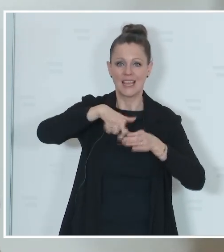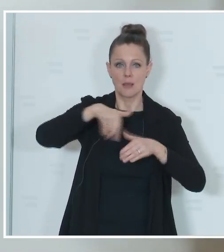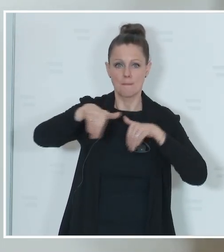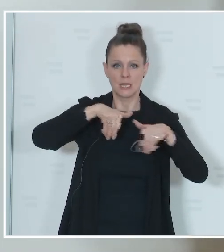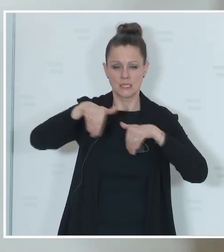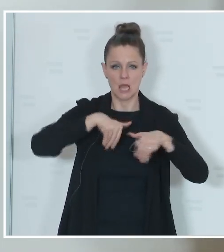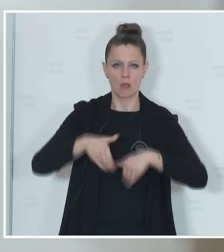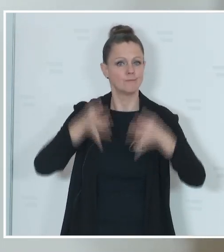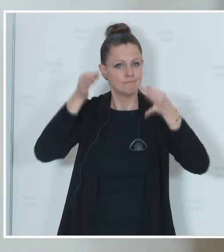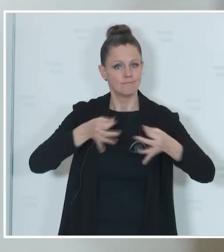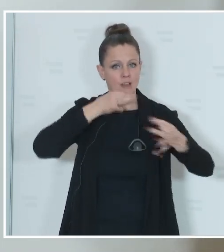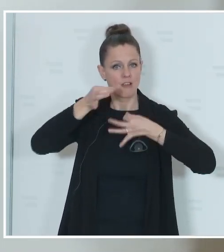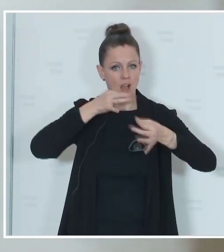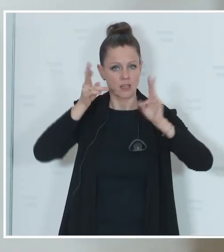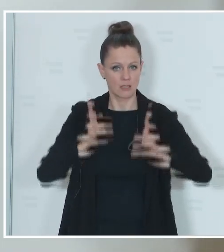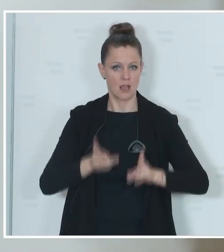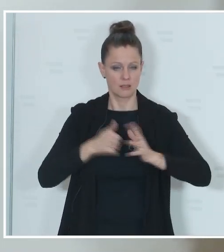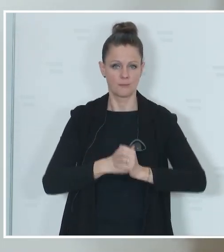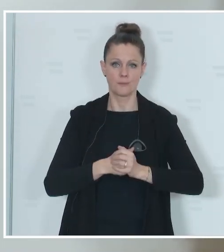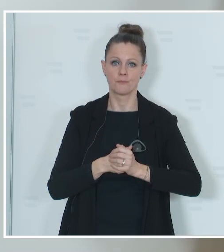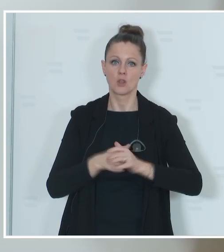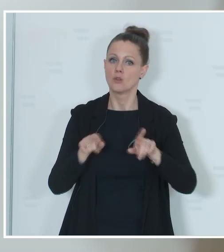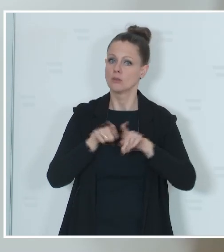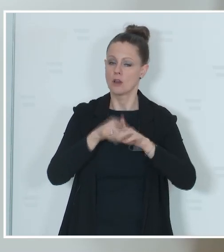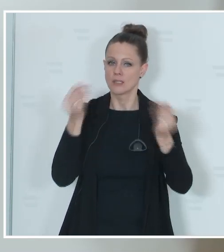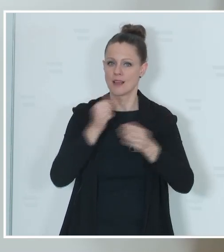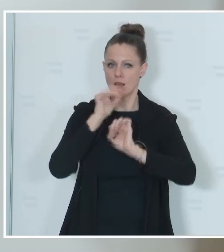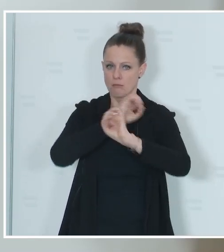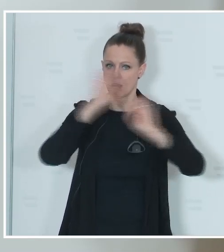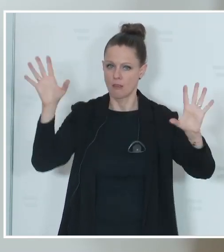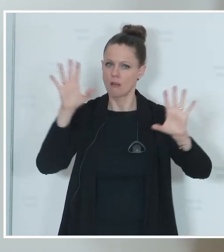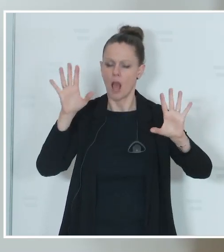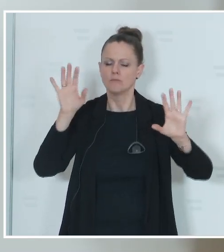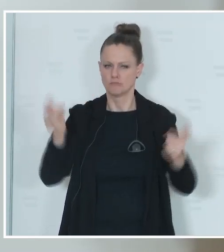entsprechend nachfragen zu können und auch Unklarheiten beseitigen zu können. Vielleicht